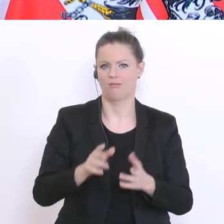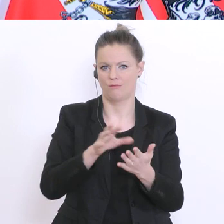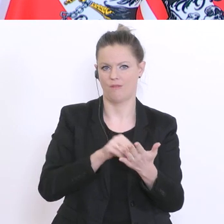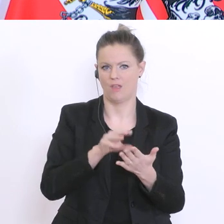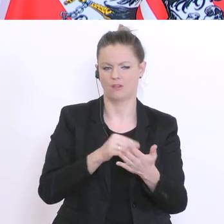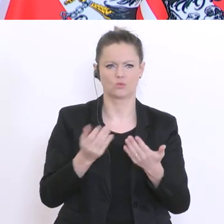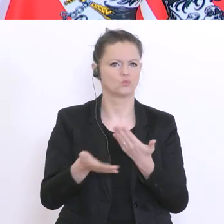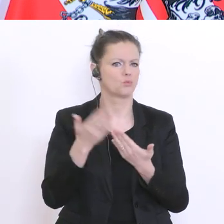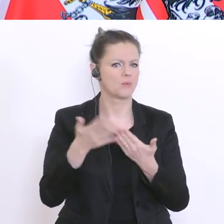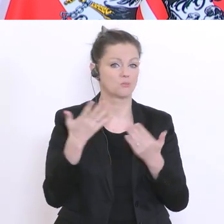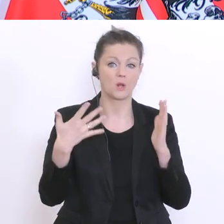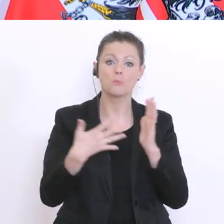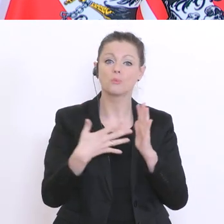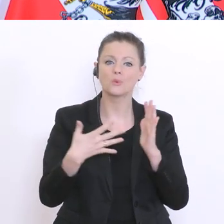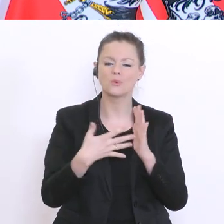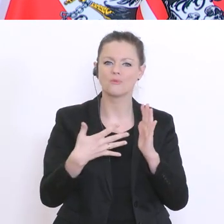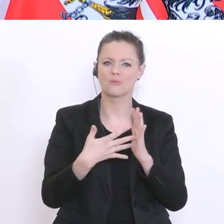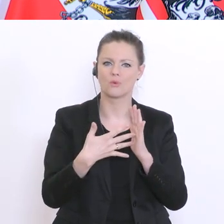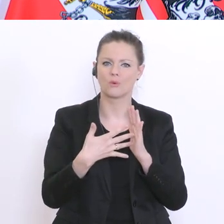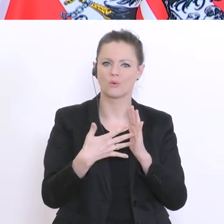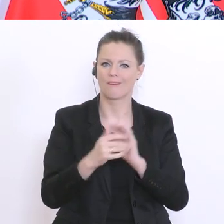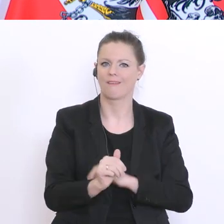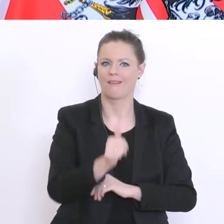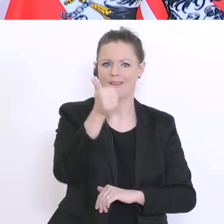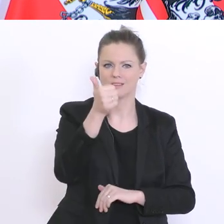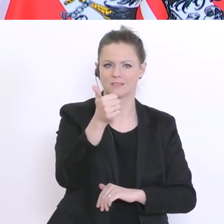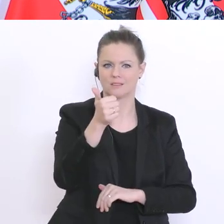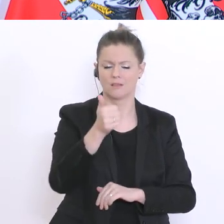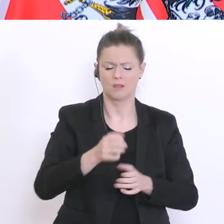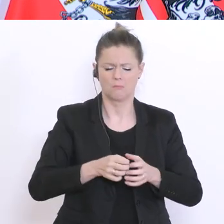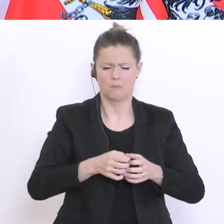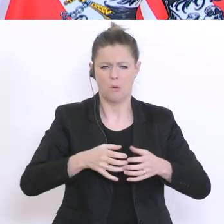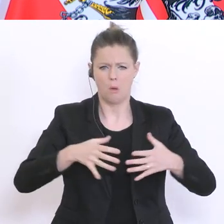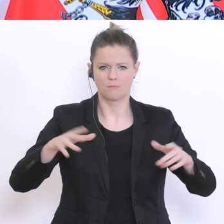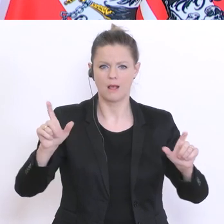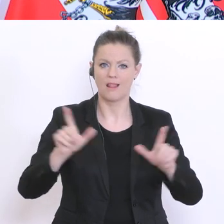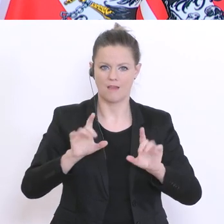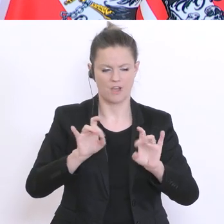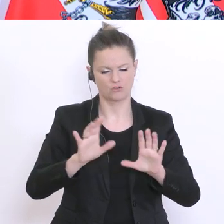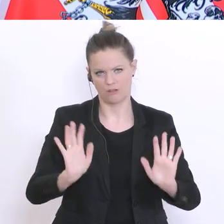Prüfung steht dann im Vordergrund. Sicherlich keine Massenlehrveranstaltung. Aber, die Prüfung